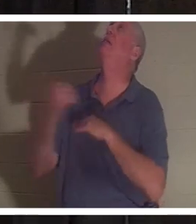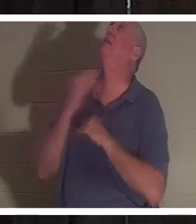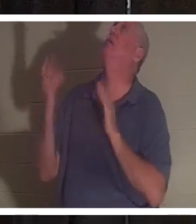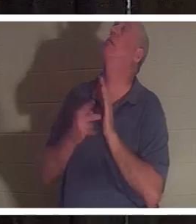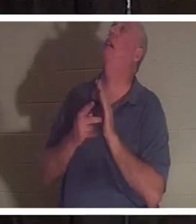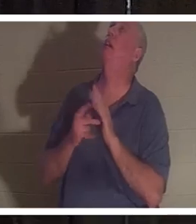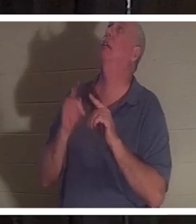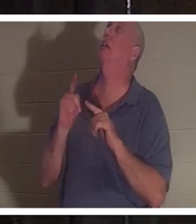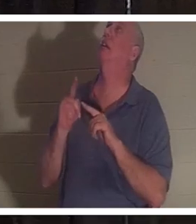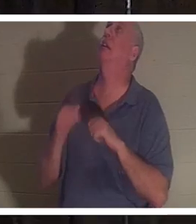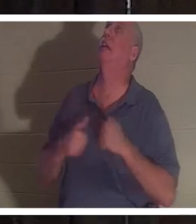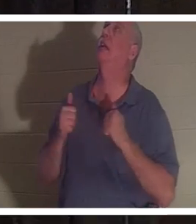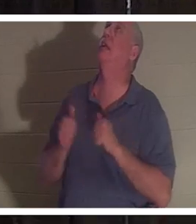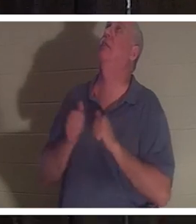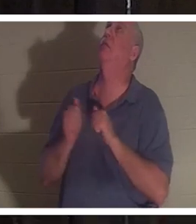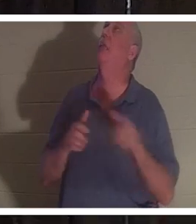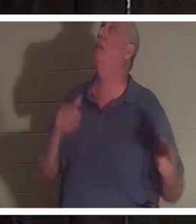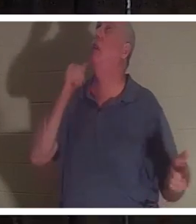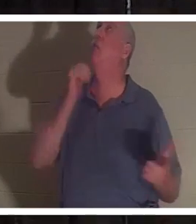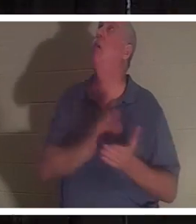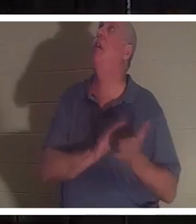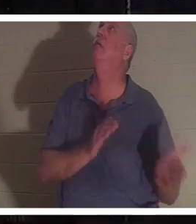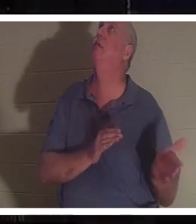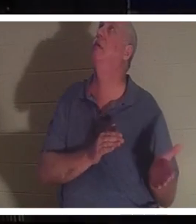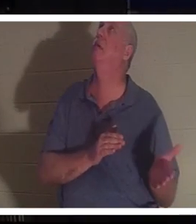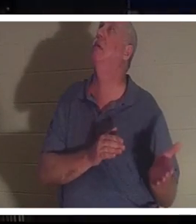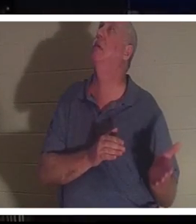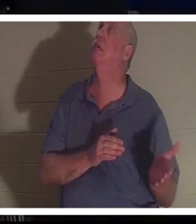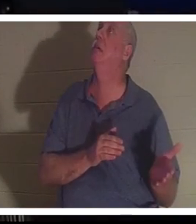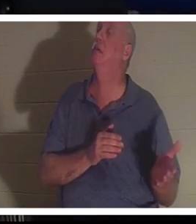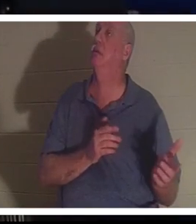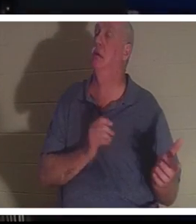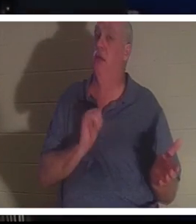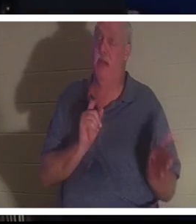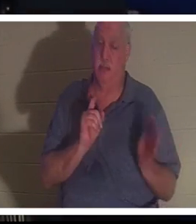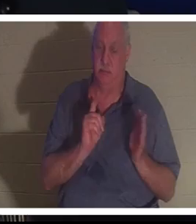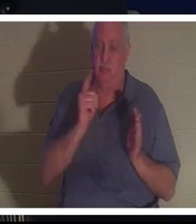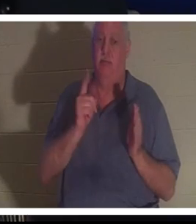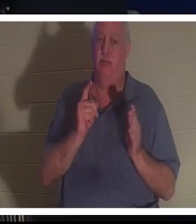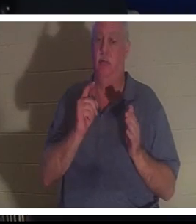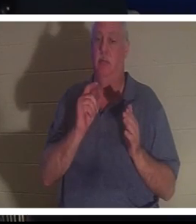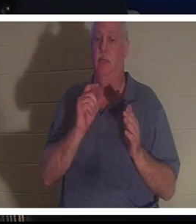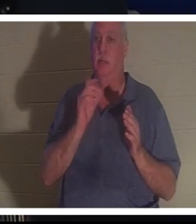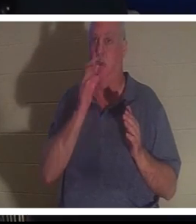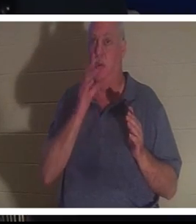！请把她送回来！”就在那时，克莉丝汀就站在主的面前。